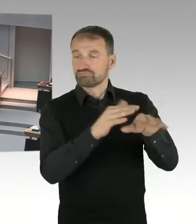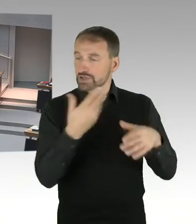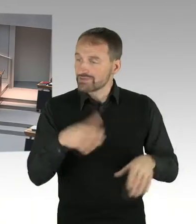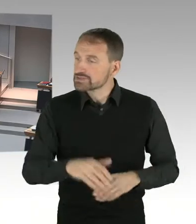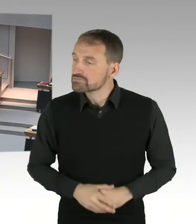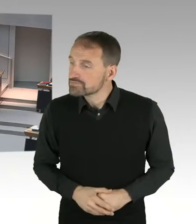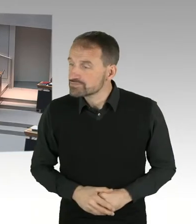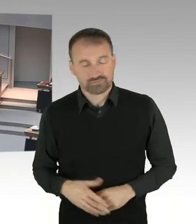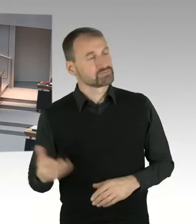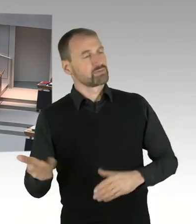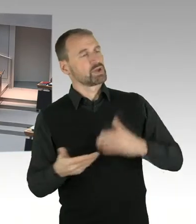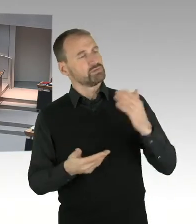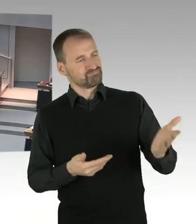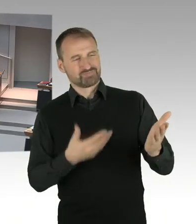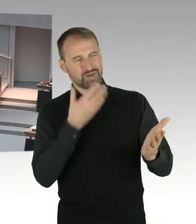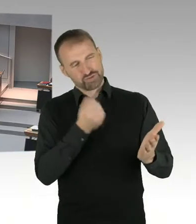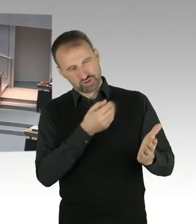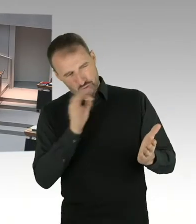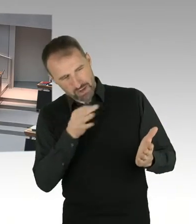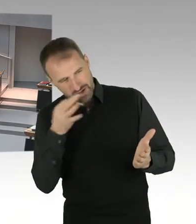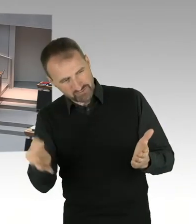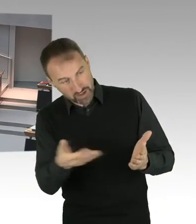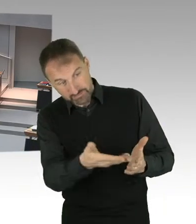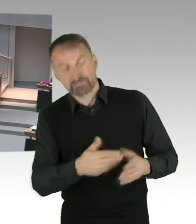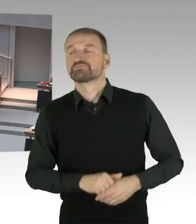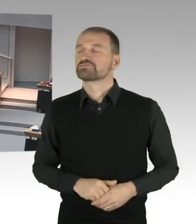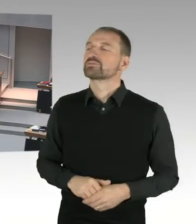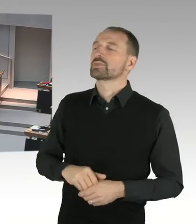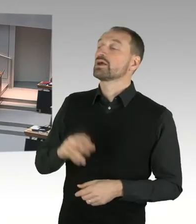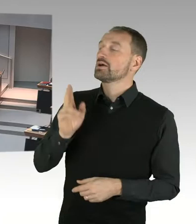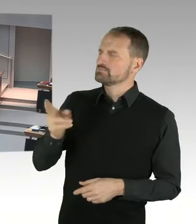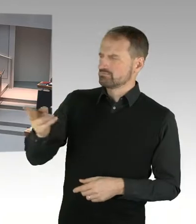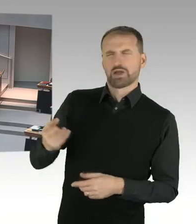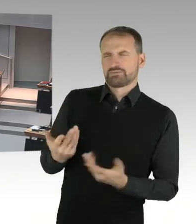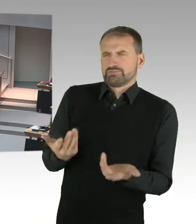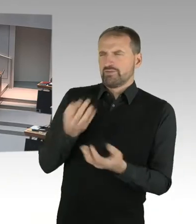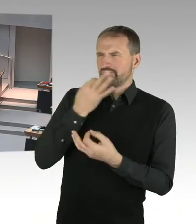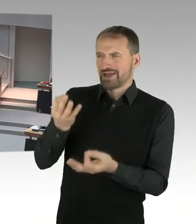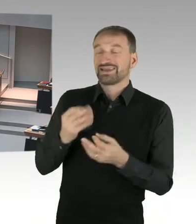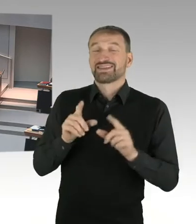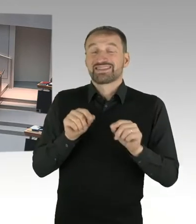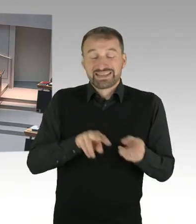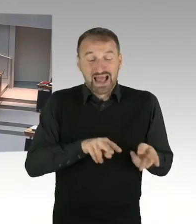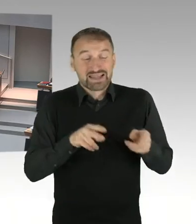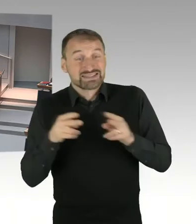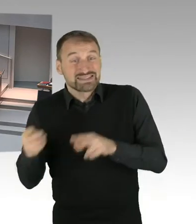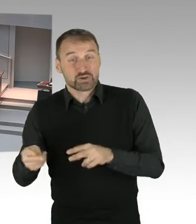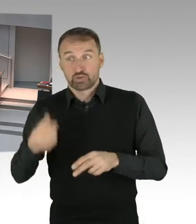der Verwaltung, wo in Berlin ja noch viel Luft nach oben ist, angemessen wäre, dass dann stattdessen, eine andere Vertreterin oder ein anderer Vertreter